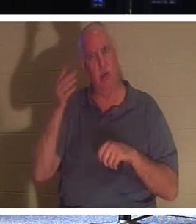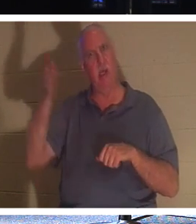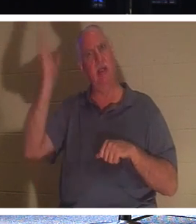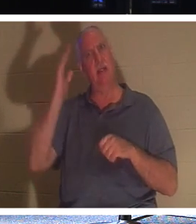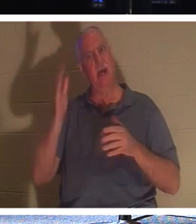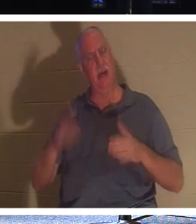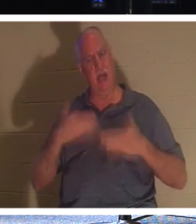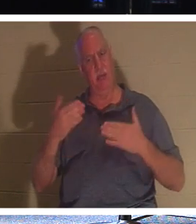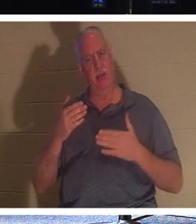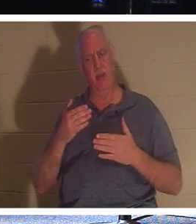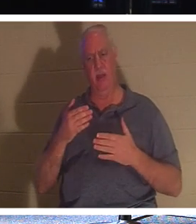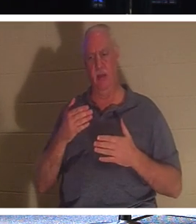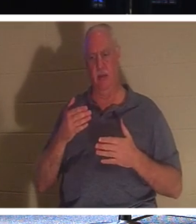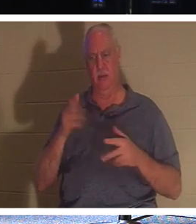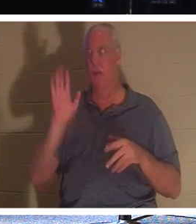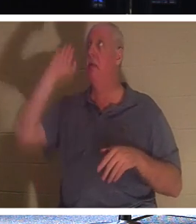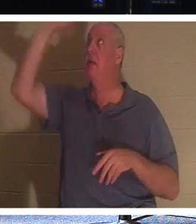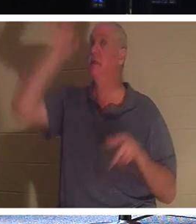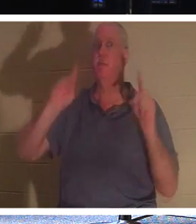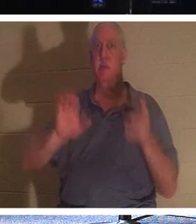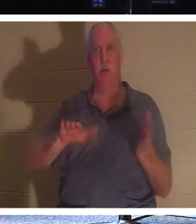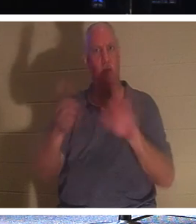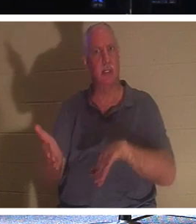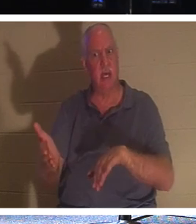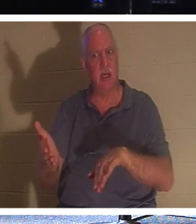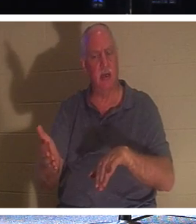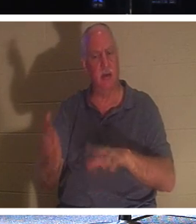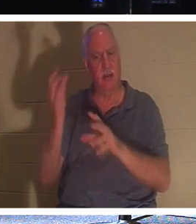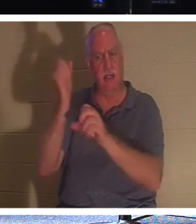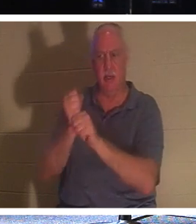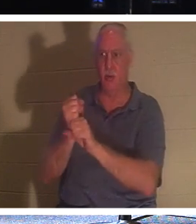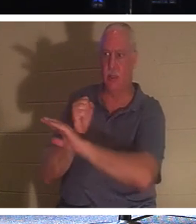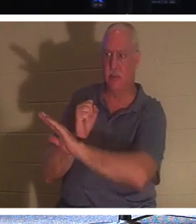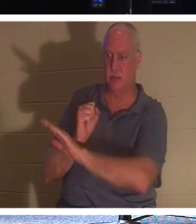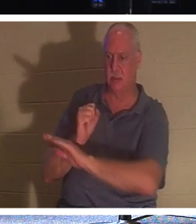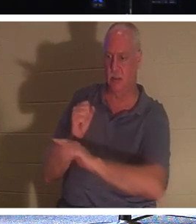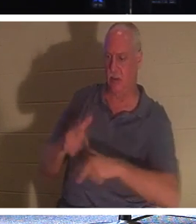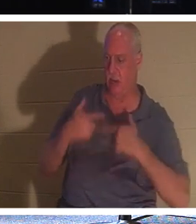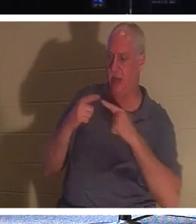ご自分の民、つまりご自分の命をご自分に委ねた人々の死を喜ぶのでしょうか。なぜ？なぜなら、神は彼らを